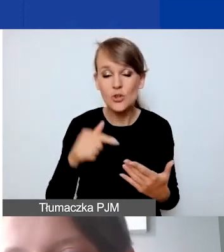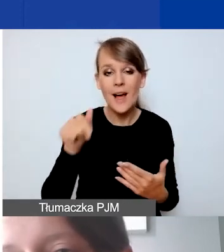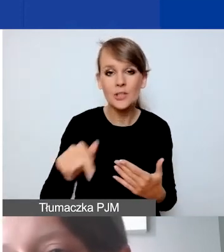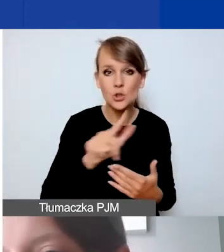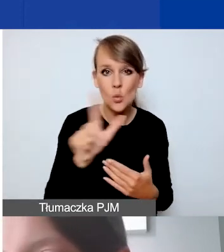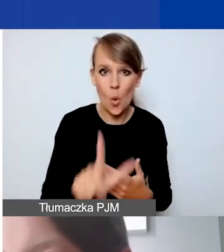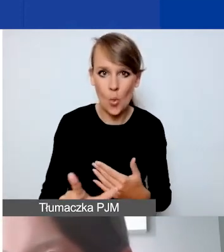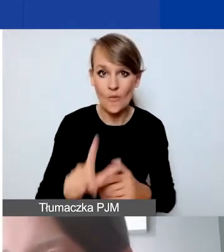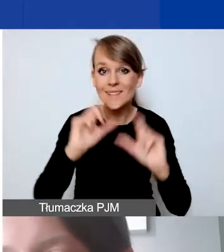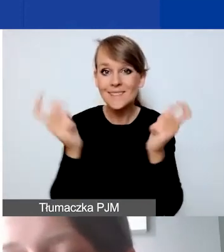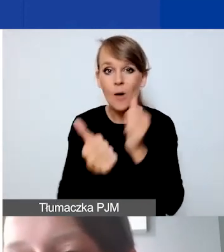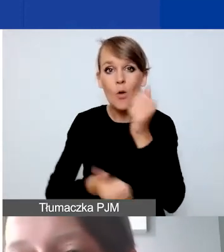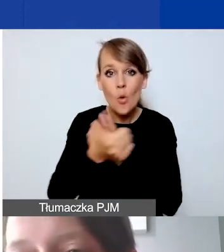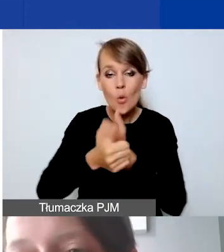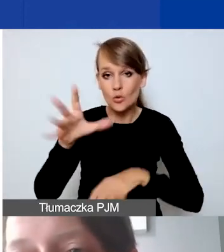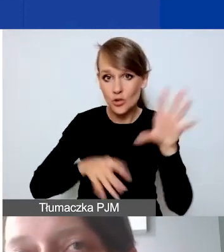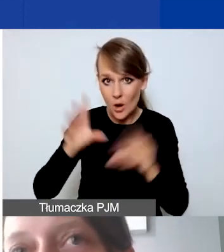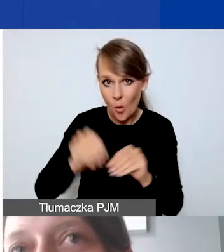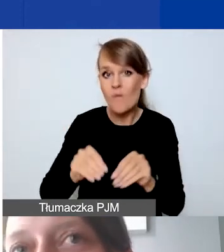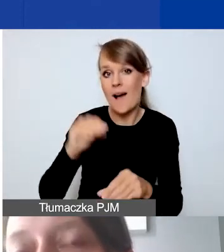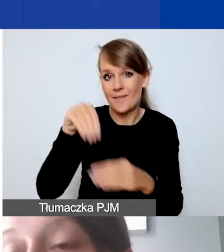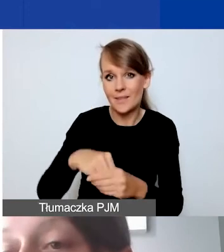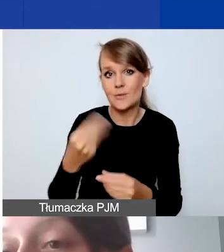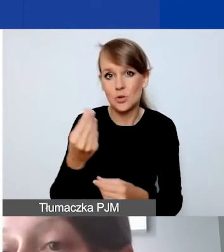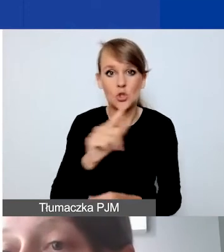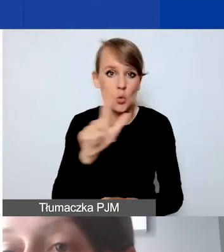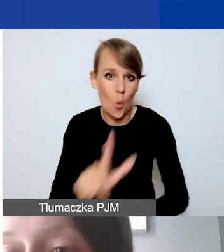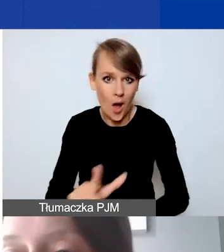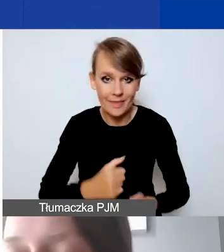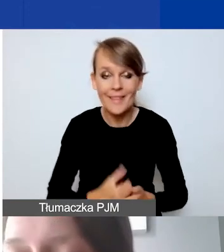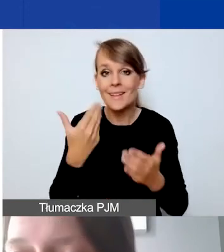cała dokumentacja księgowa jest prowadzona w złotówkach. Dlatego prosimy o budżetowanie.